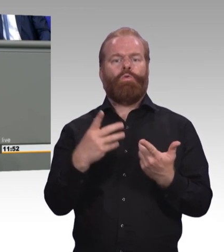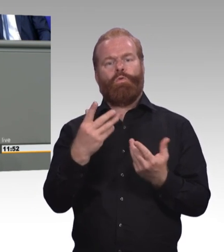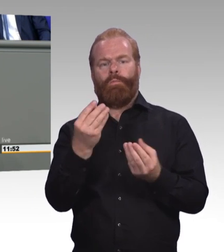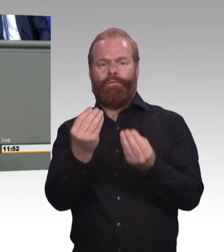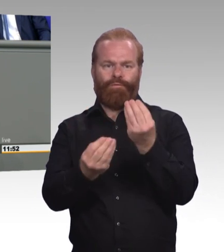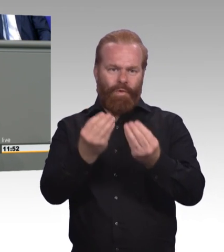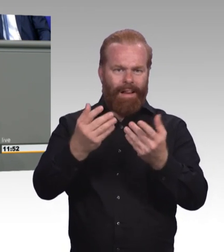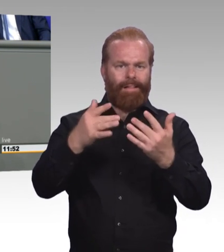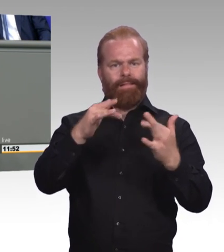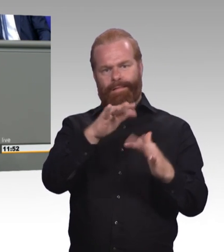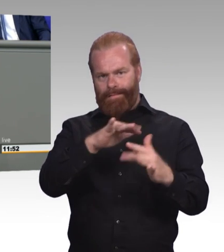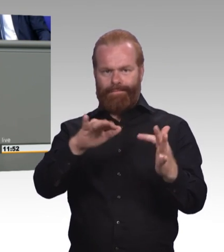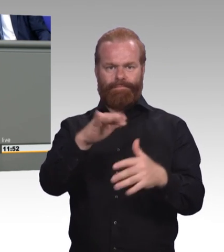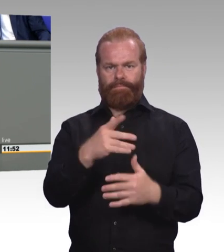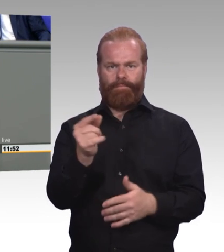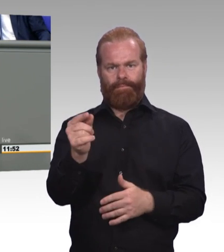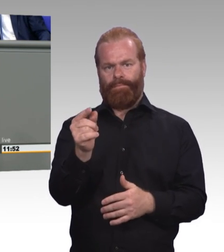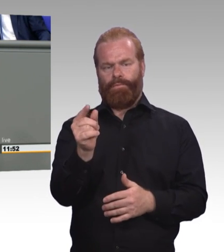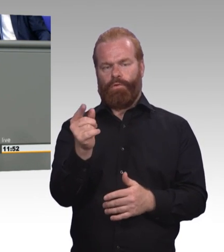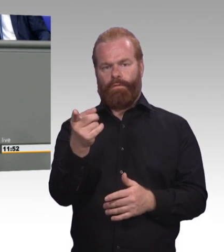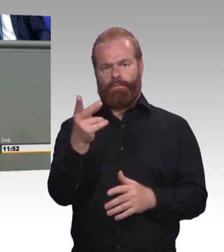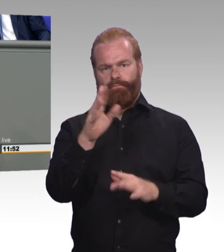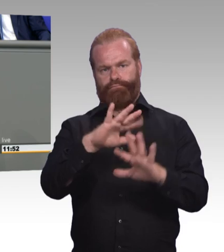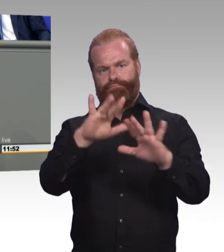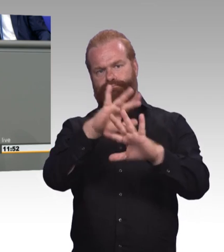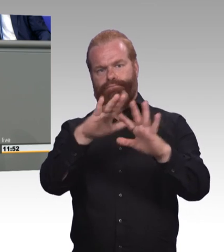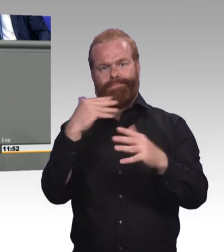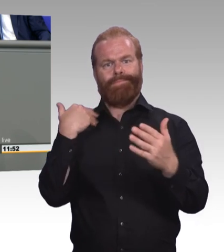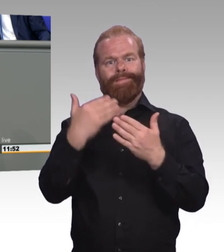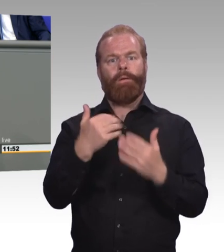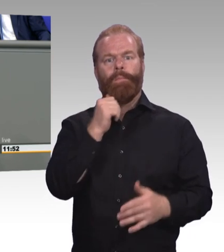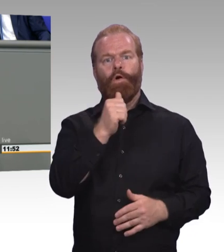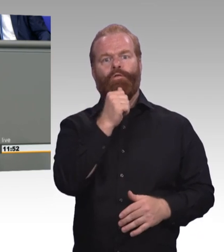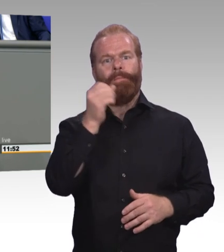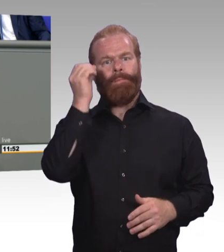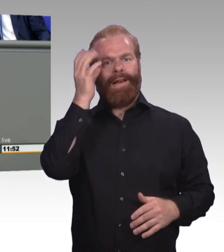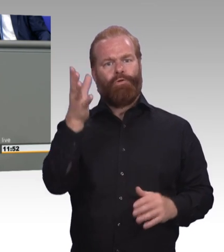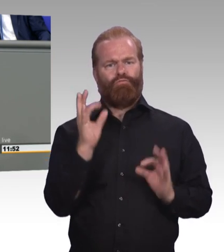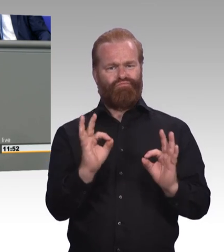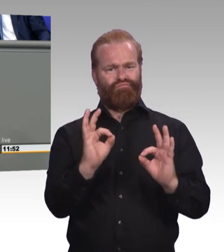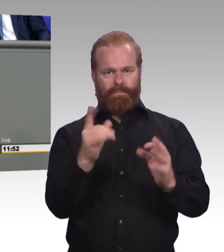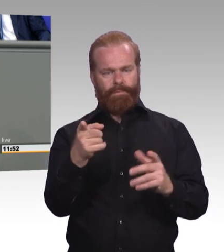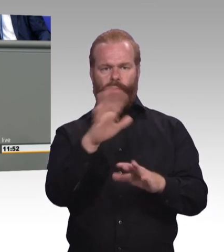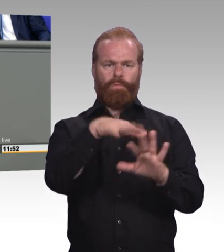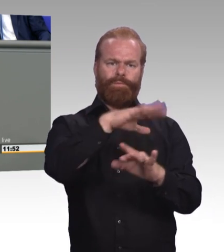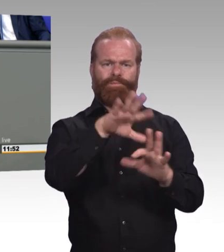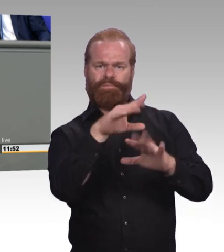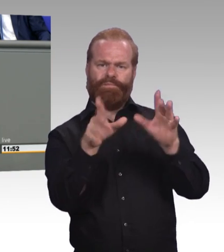Das ist kein Fortschritt, das ist Etikettenschwindel. (Beifall) Und als Service-Opposition schlagen wir Ihnen natürlich heute